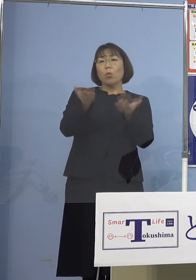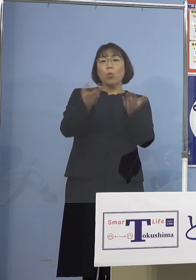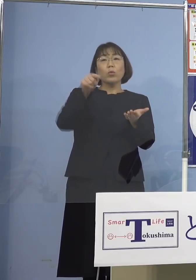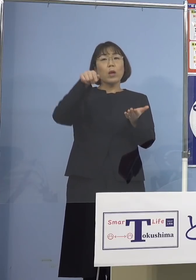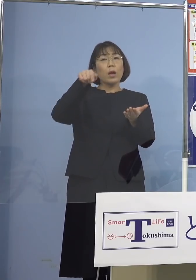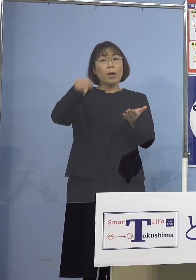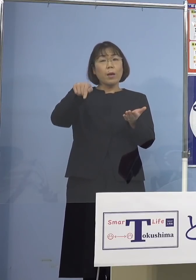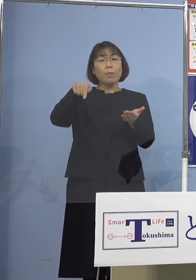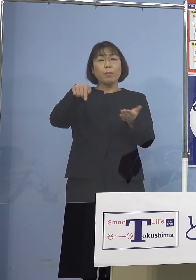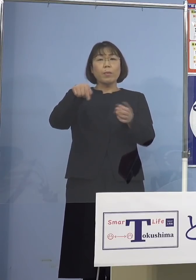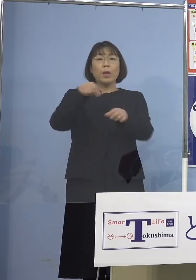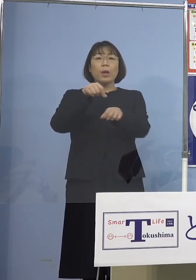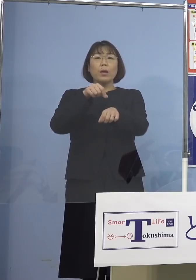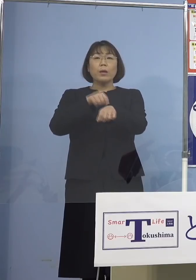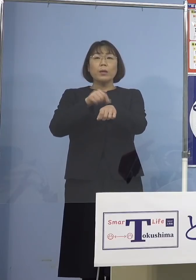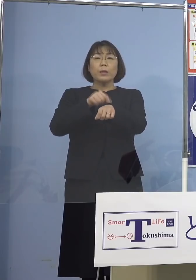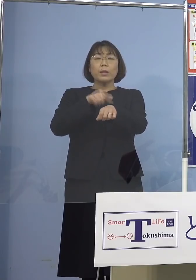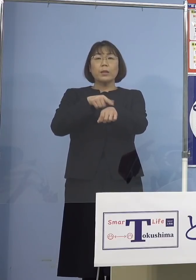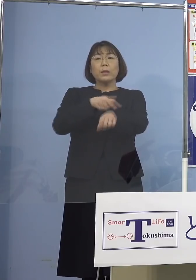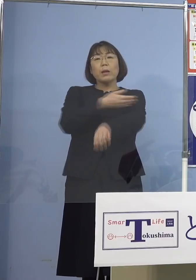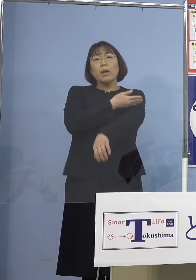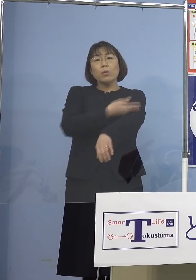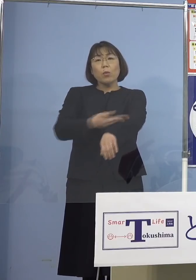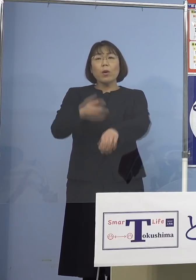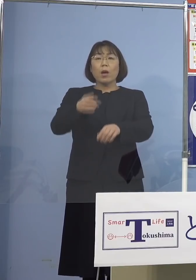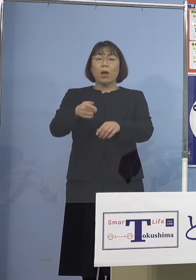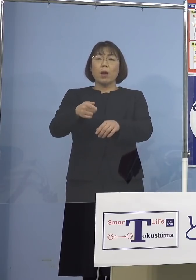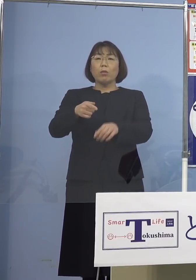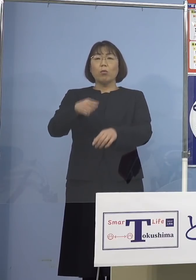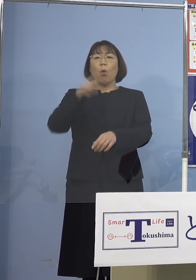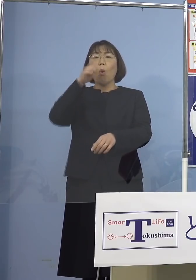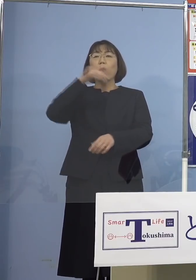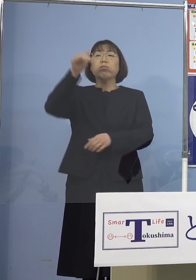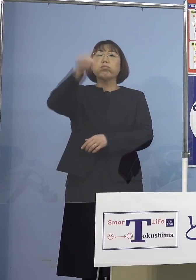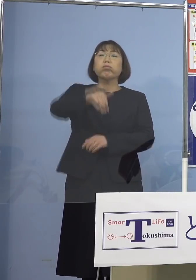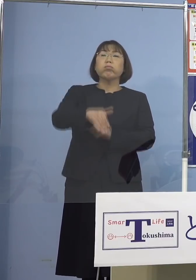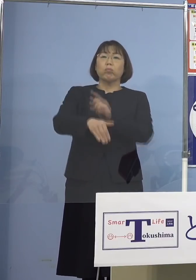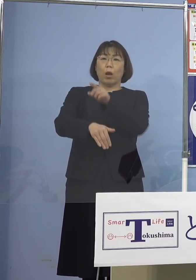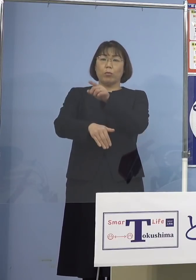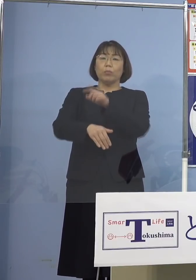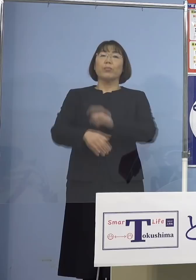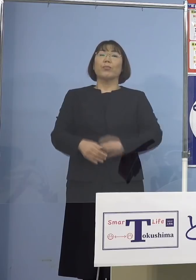時間の経過とともに格段悪化する というデータも示されております